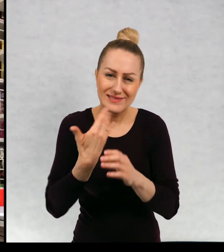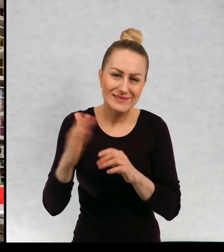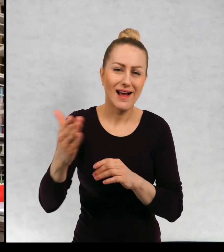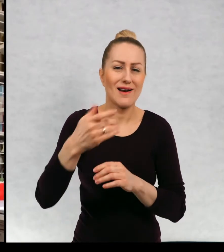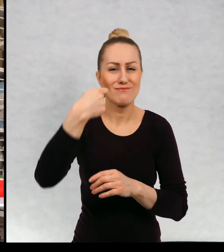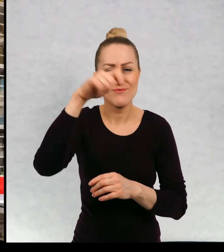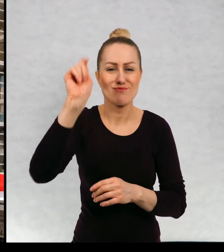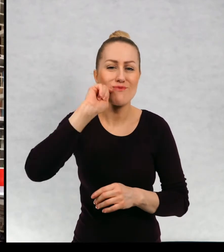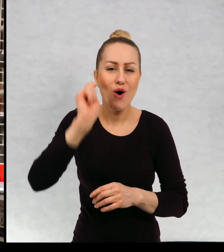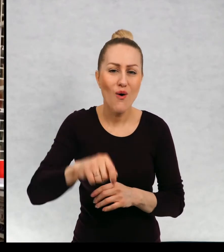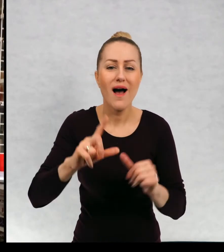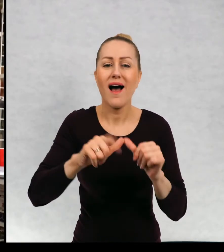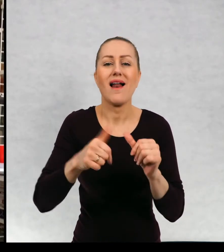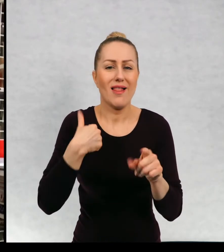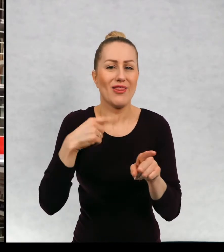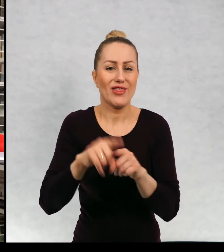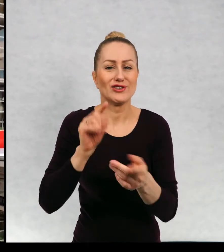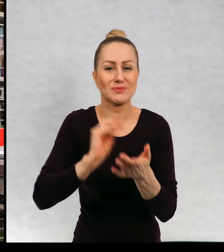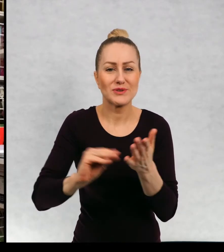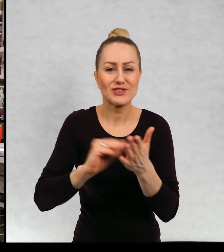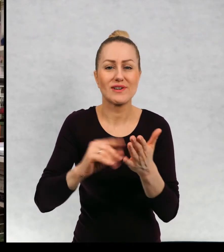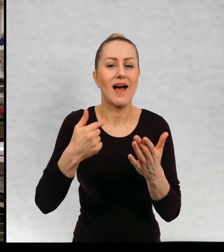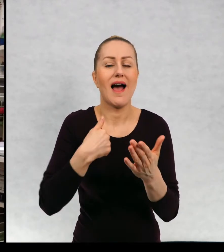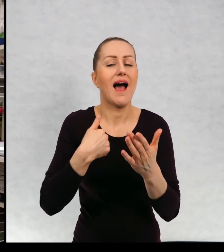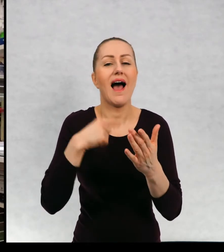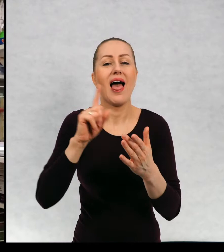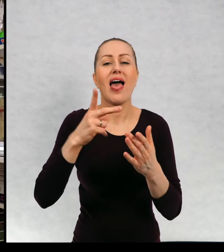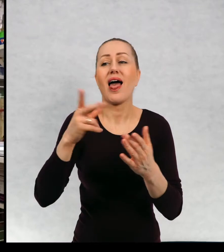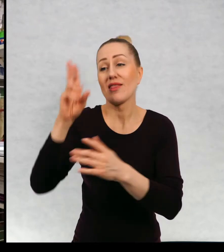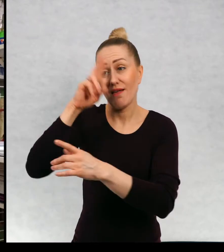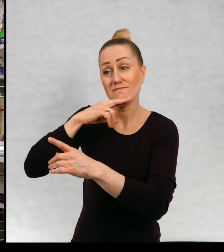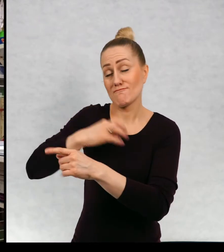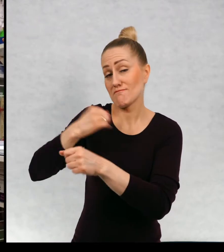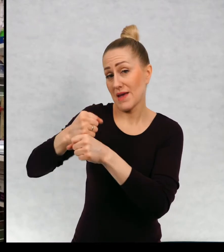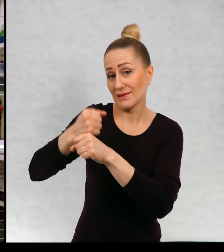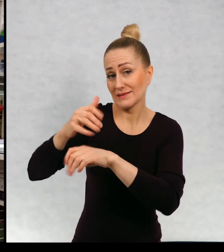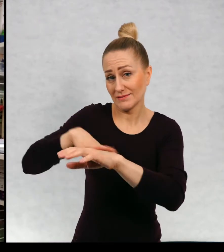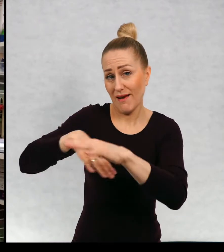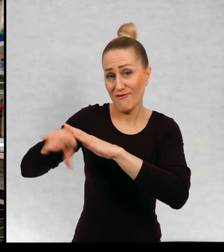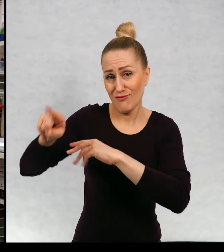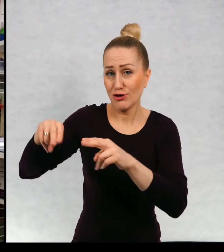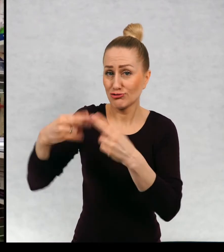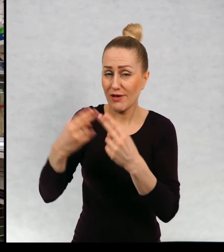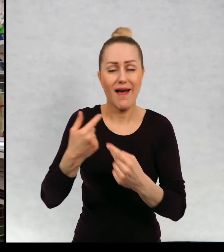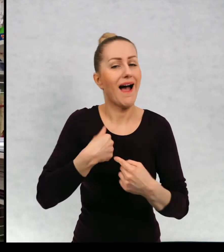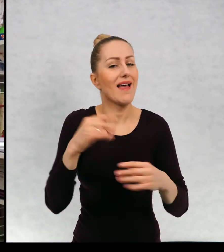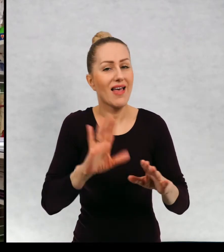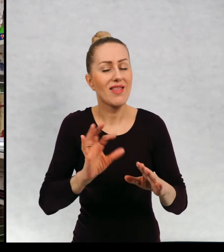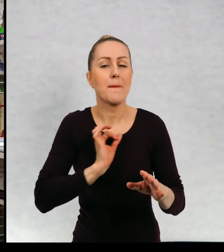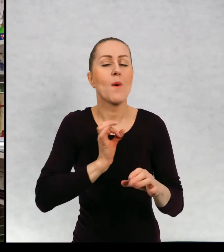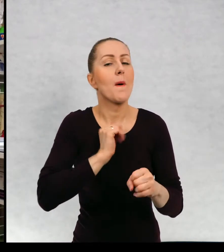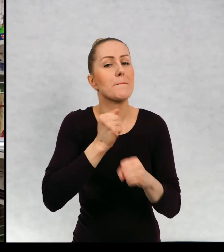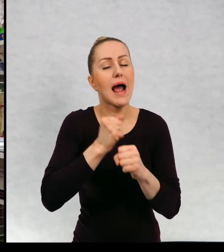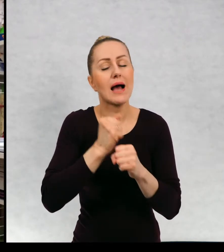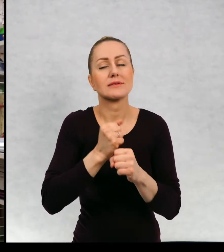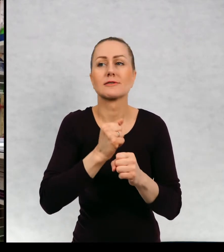No i pisze tylko nie jestem tak jak mój ojciec dziennikarką, tylko moja praca polega na